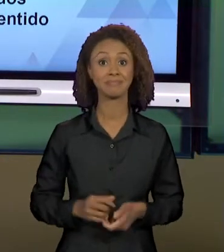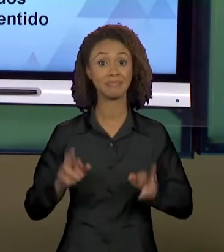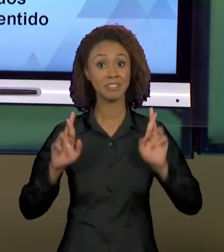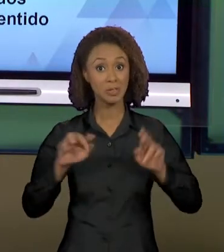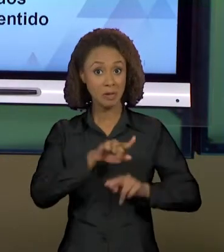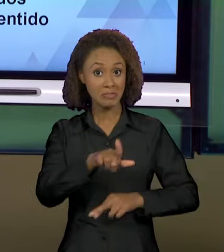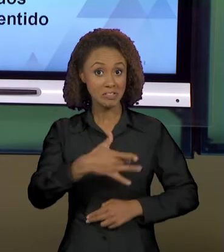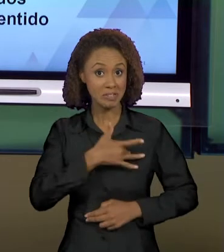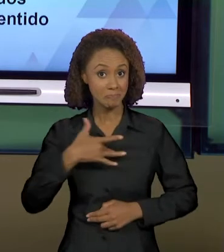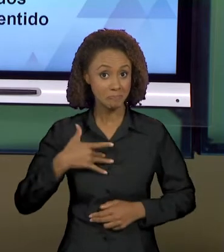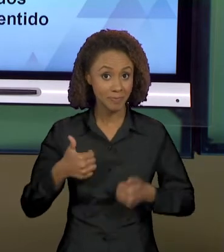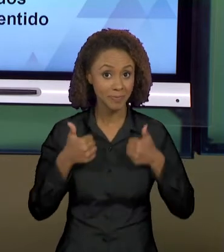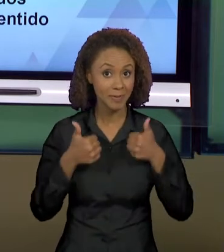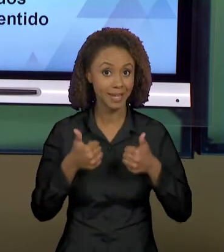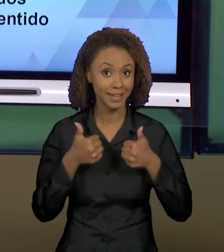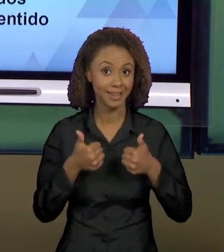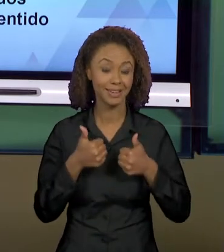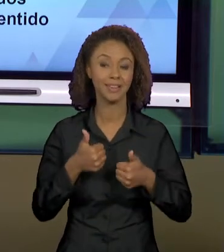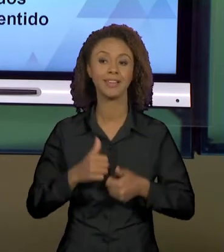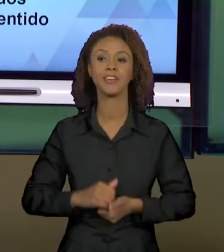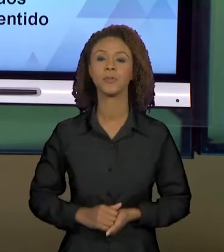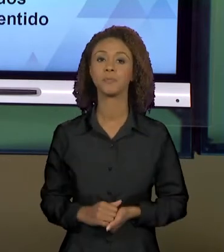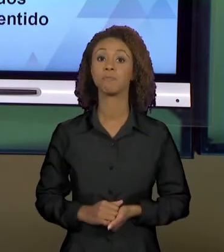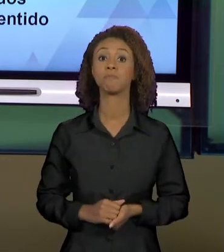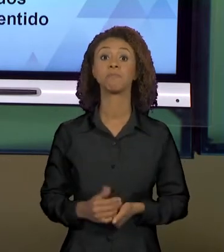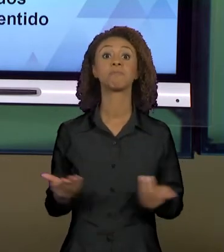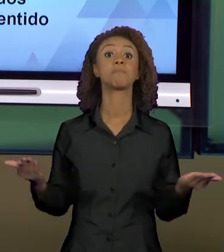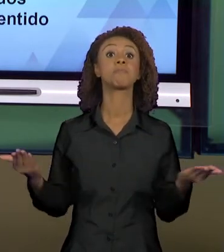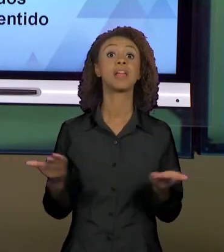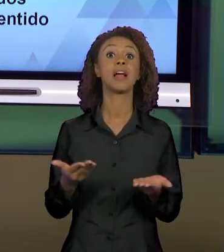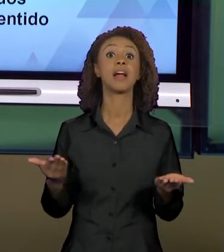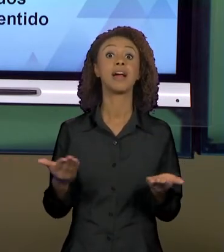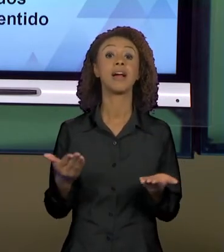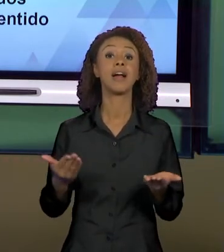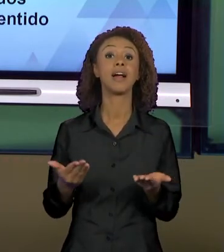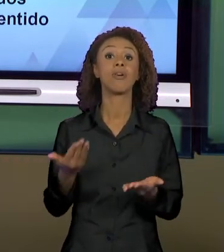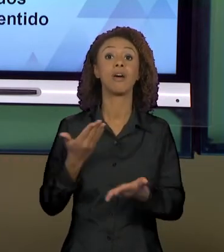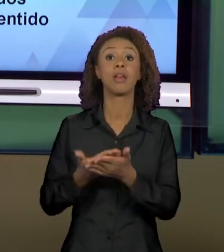BEM COM VOCÊS. NÓS CHEGAMOS À NOSSA ÚLTIMA AULA